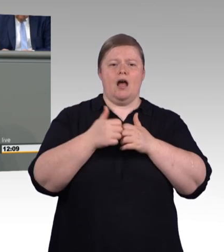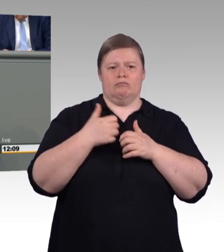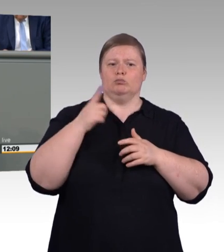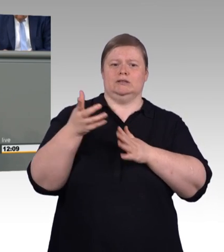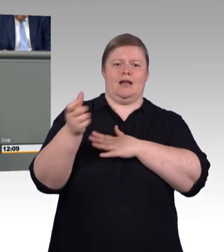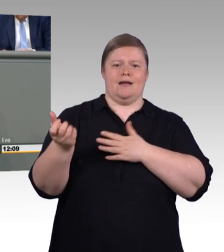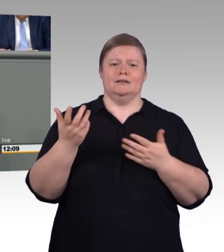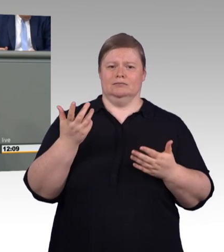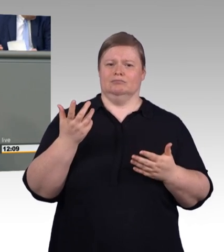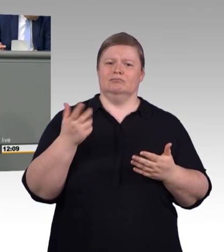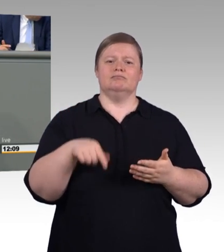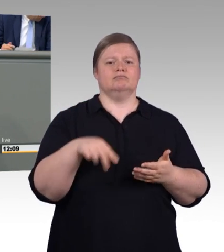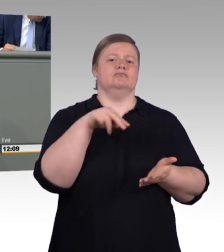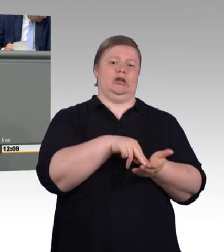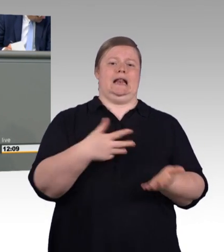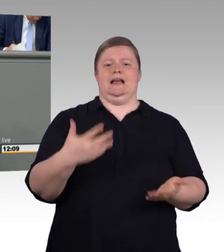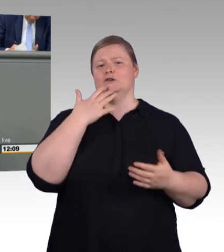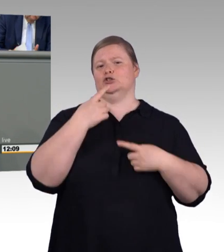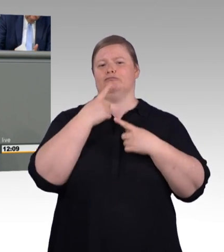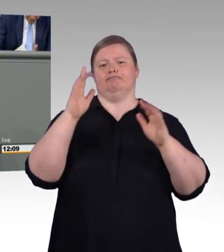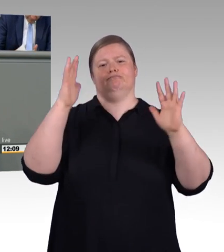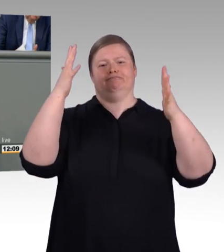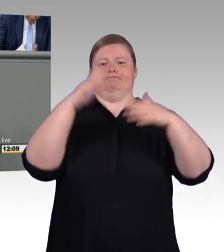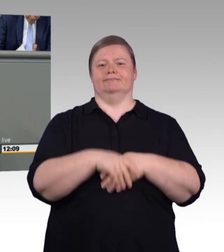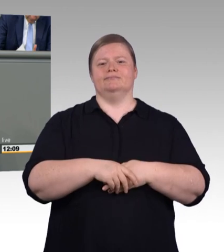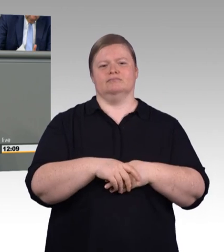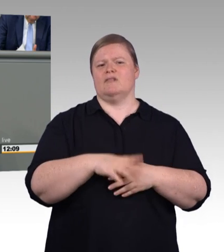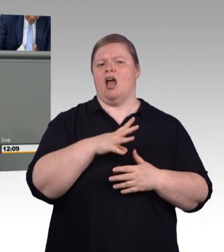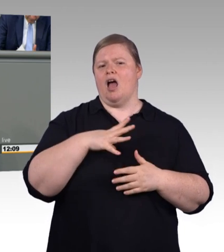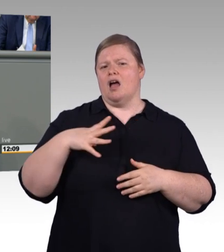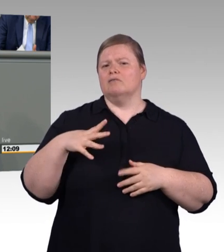Ausbildungsplatzangebot mehr als 17.000 Stellen mehr.